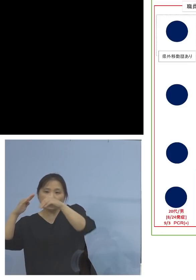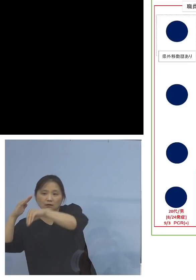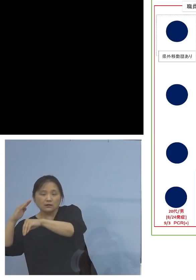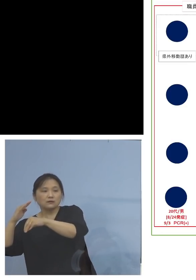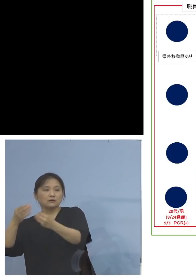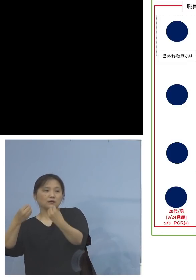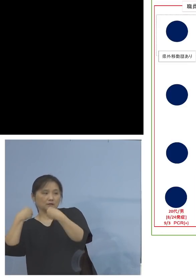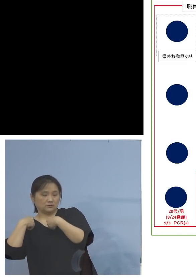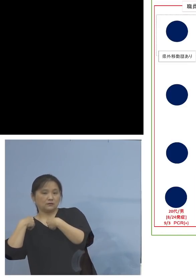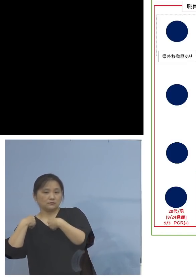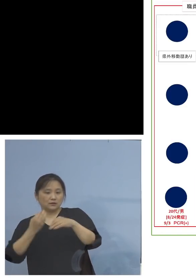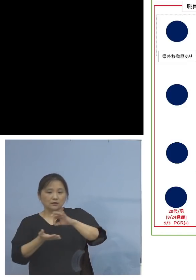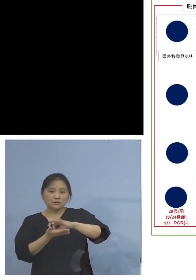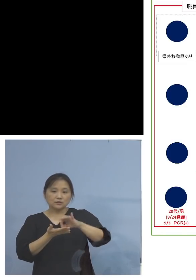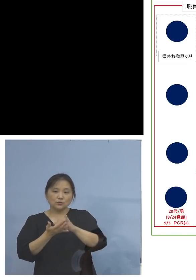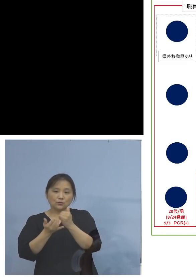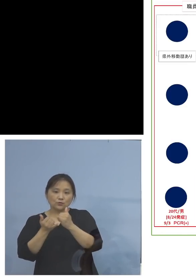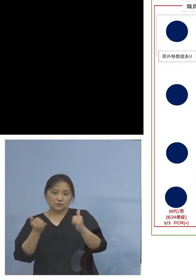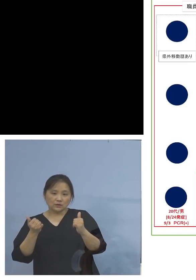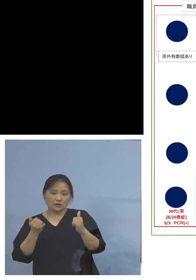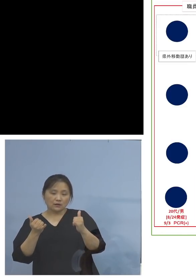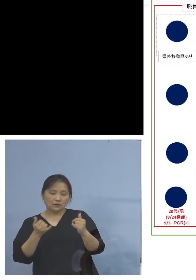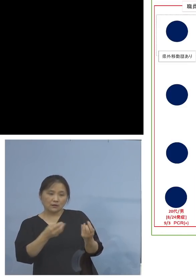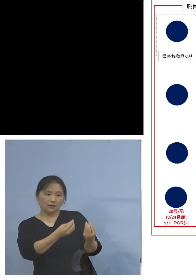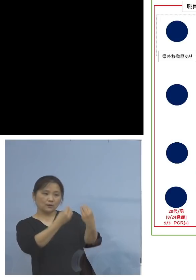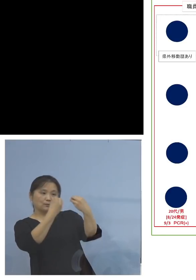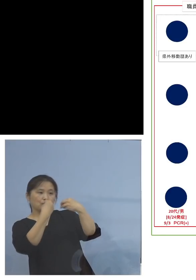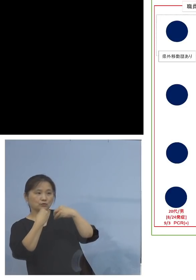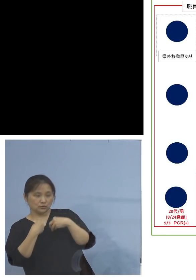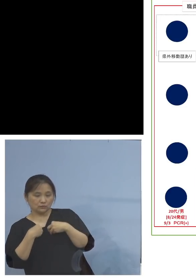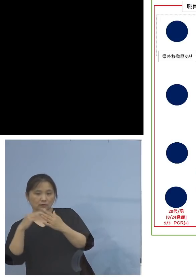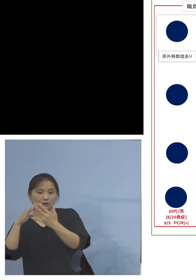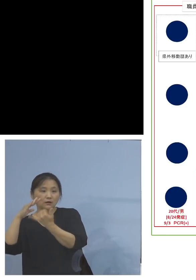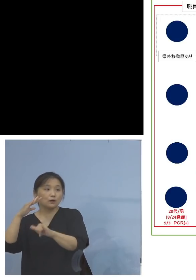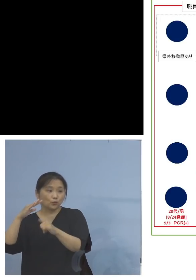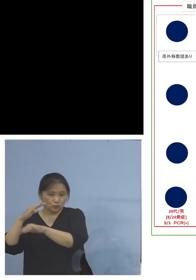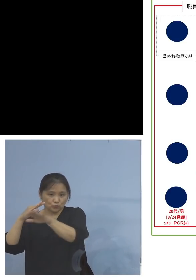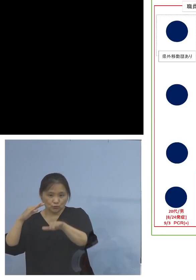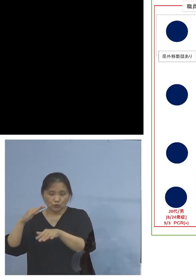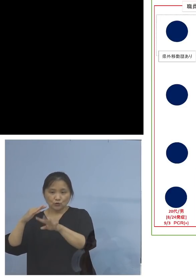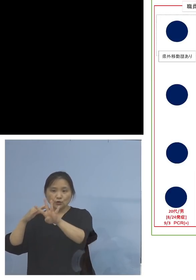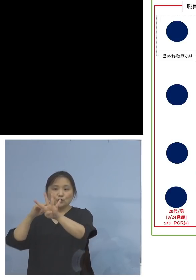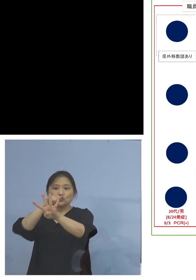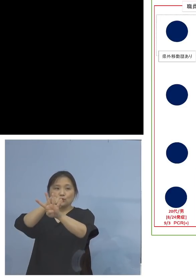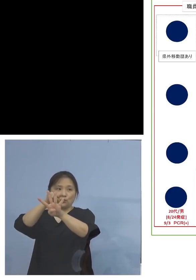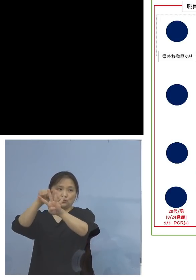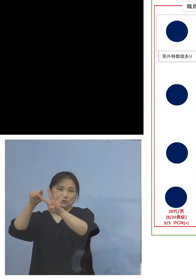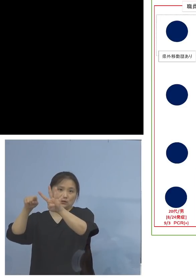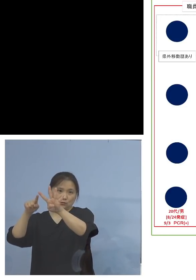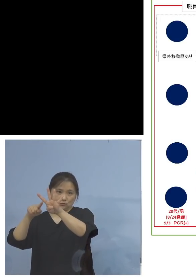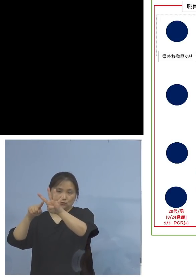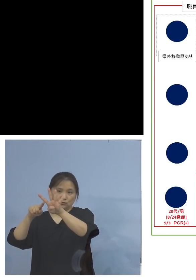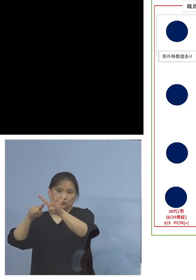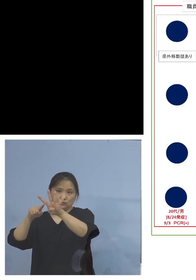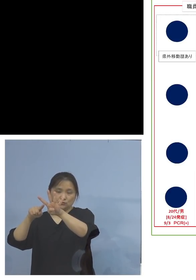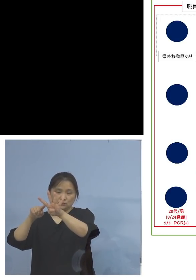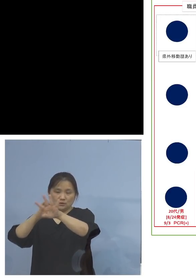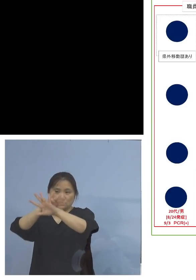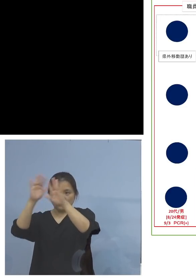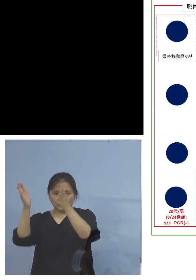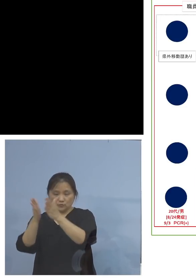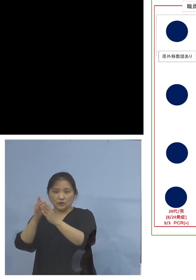この利用者の方から持ち込まれた ご家族4家族で、なんと5名の皆さん方が